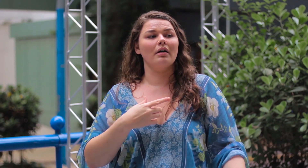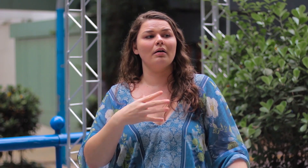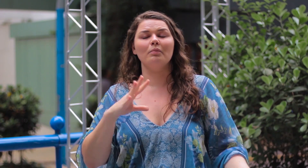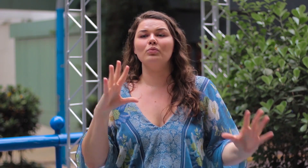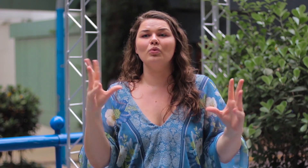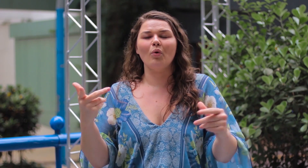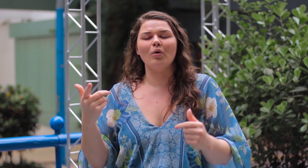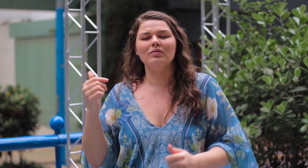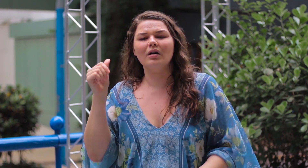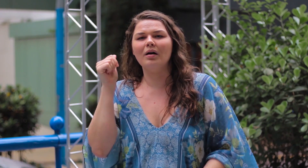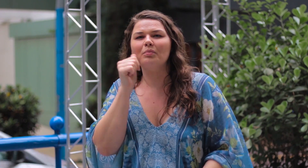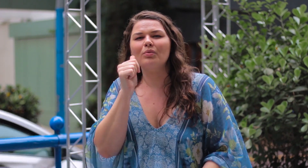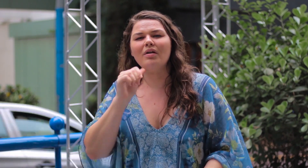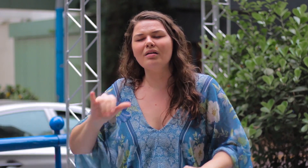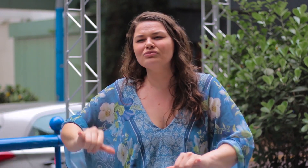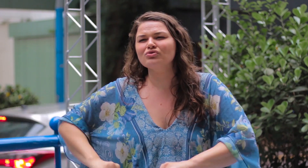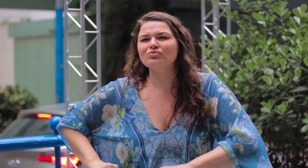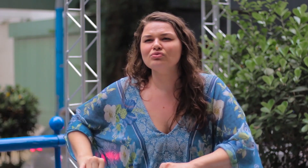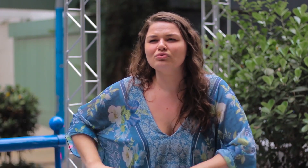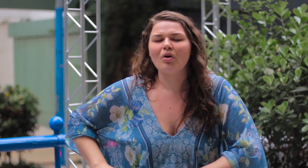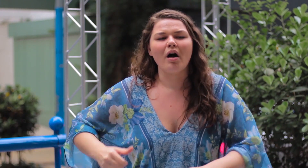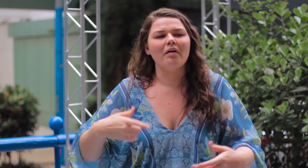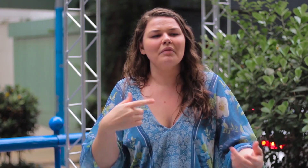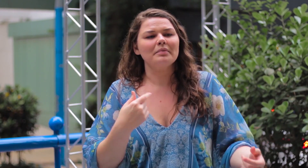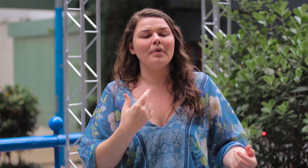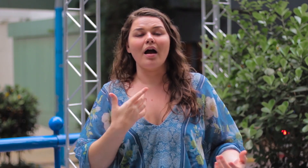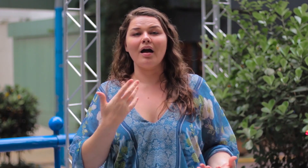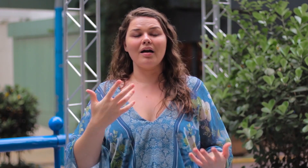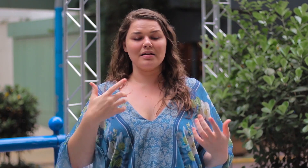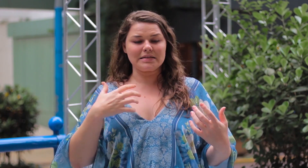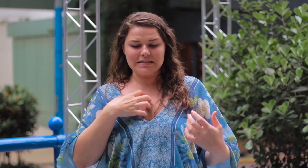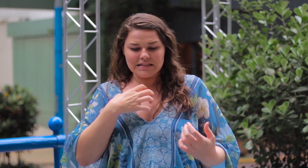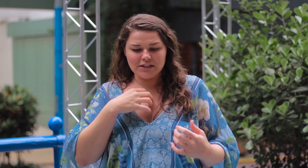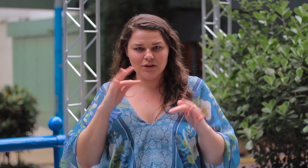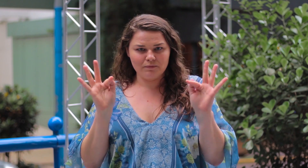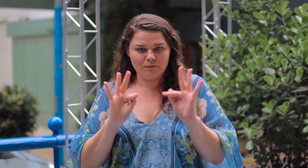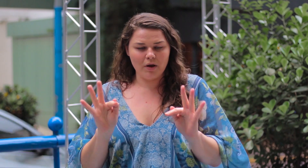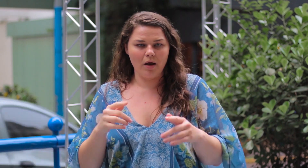Eu vejo muitas mulheres que sofrem com isso. Não se sentem felizes .